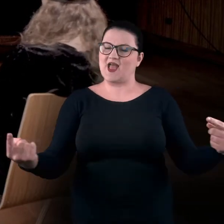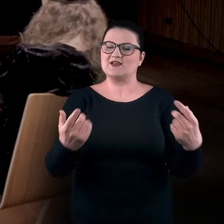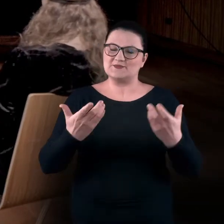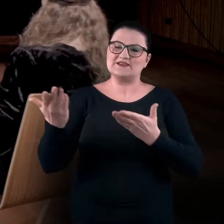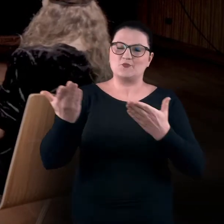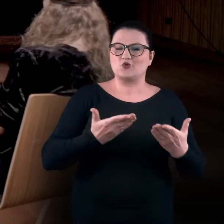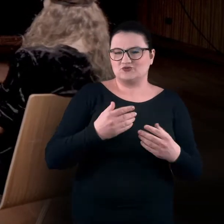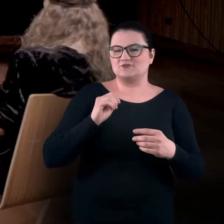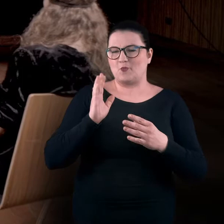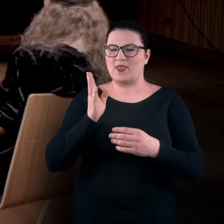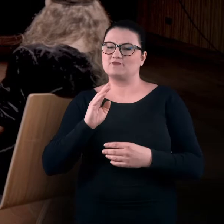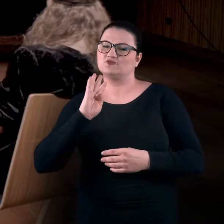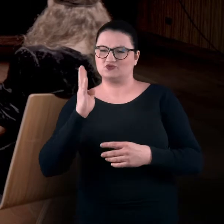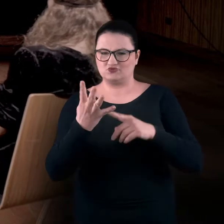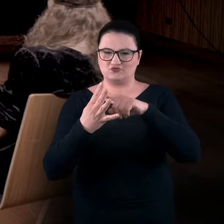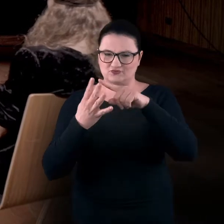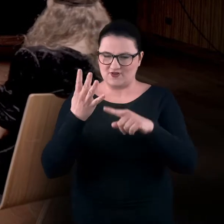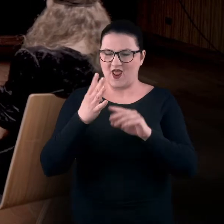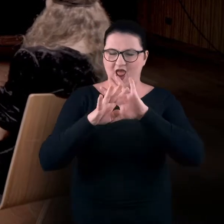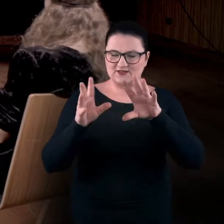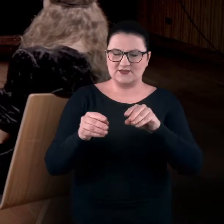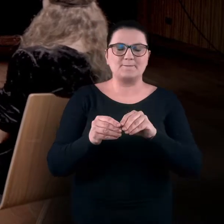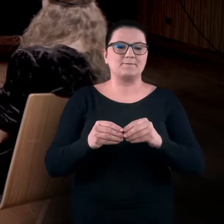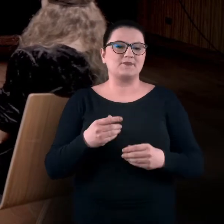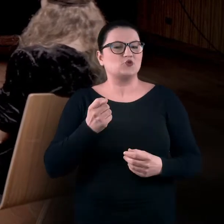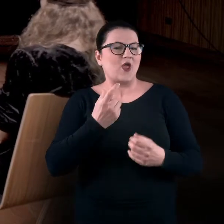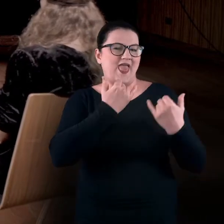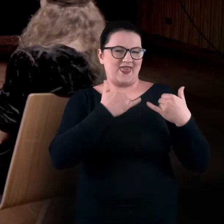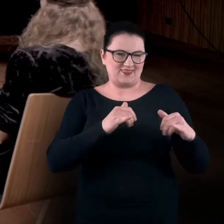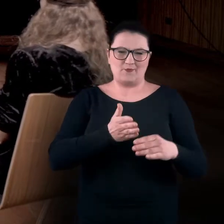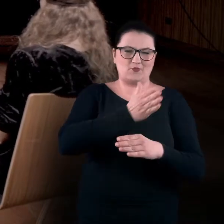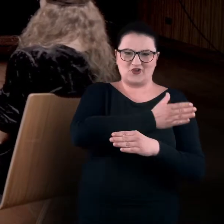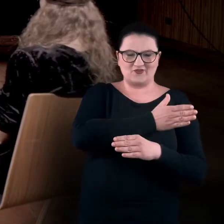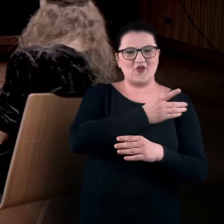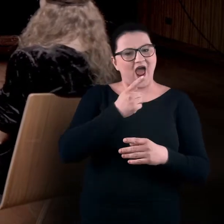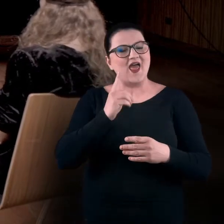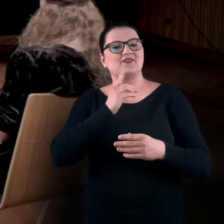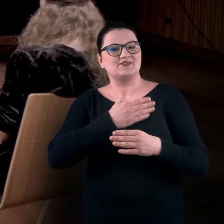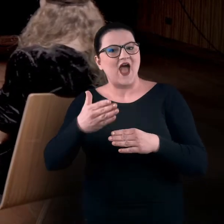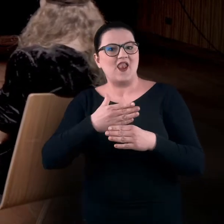Ma trochę inny charakter niż poprzednia, ale nadal będzie bardzo mocno bazowała na wyobrażeniu,